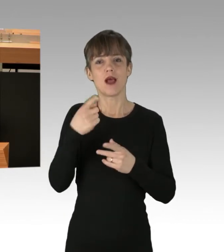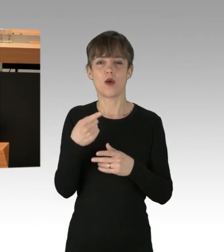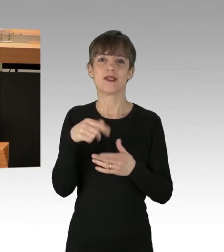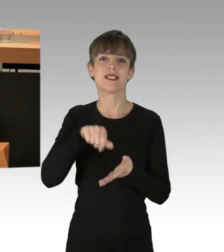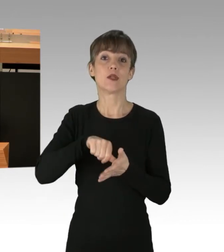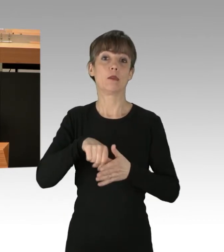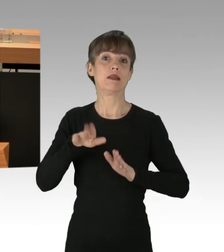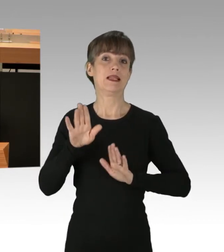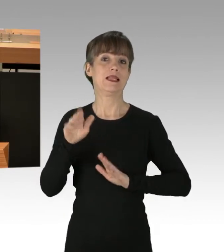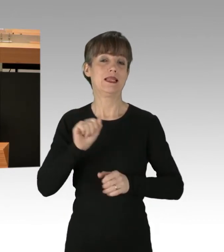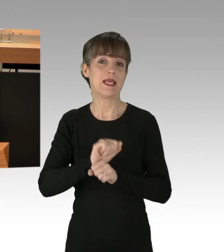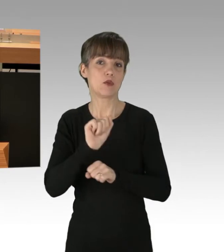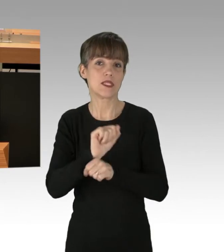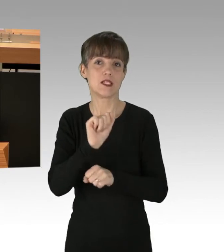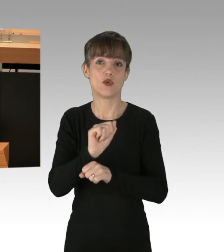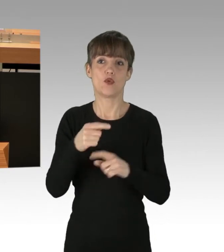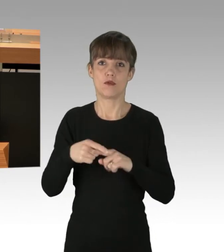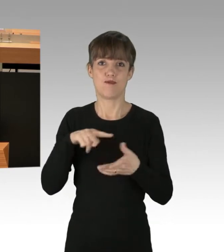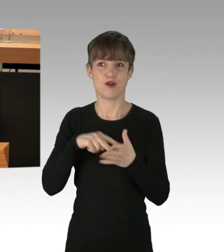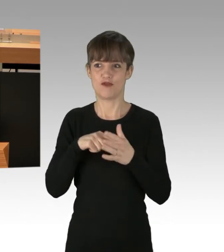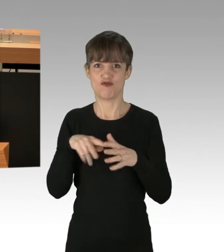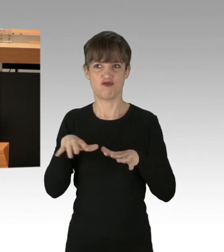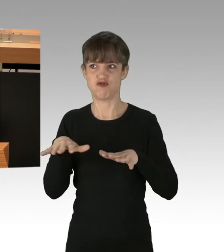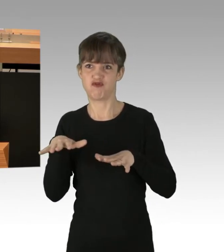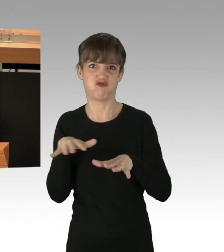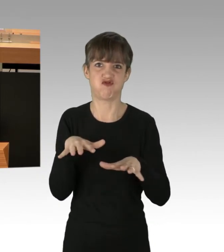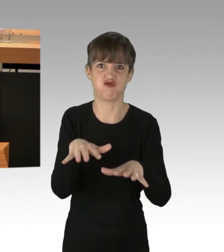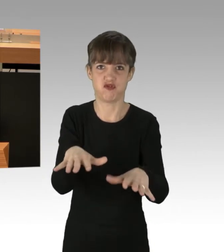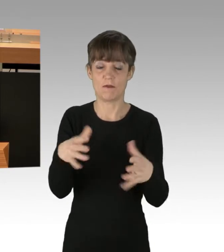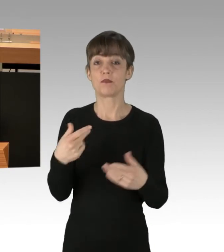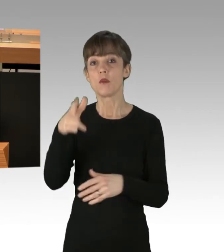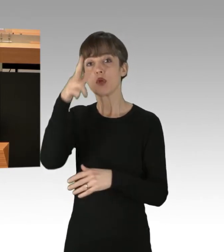und politischen Aufzügen ist. Unsere Polizei begleitet und unterstützt jährlich